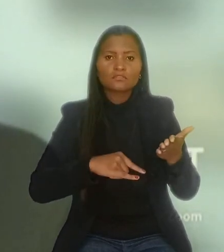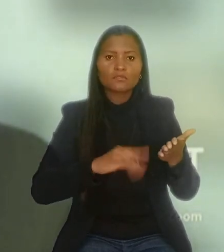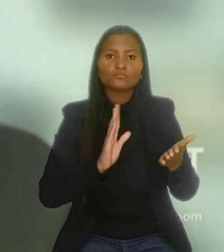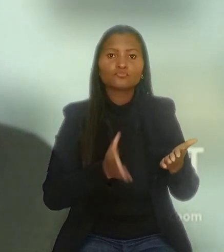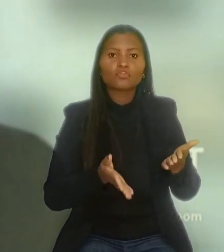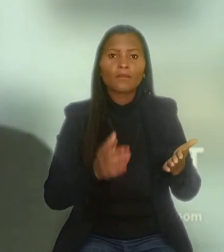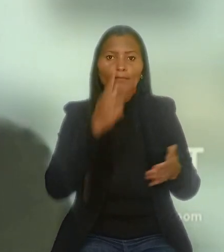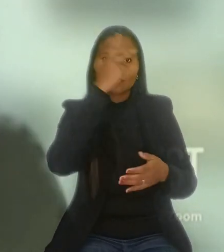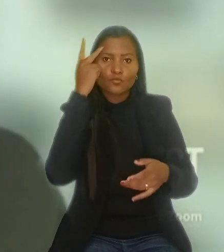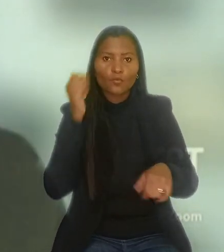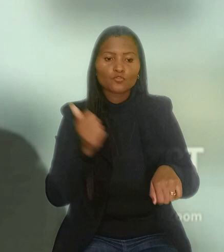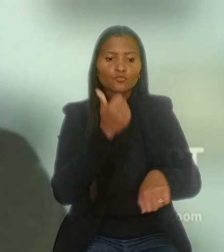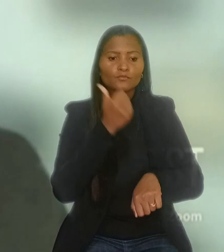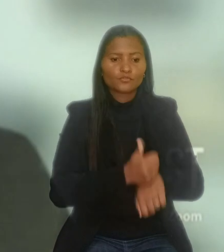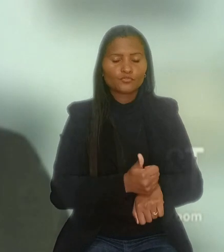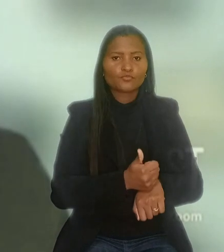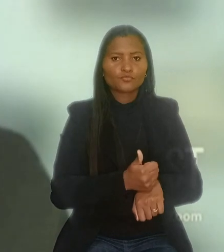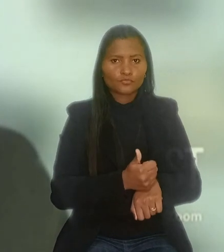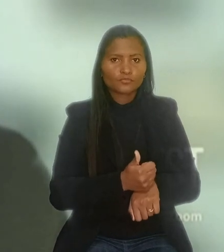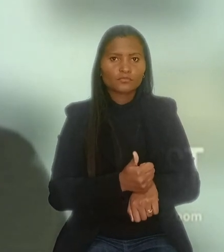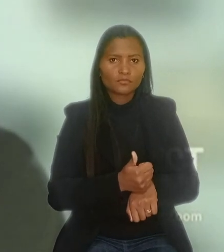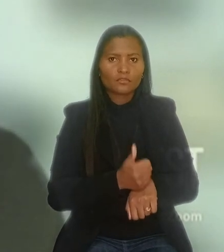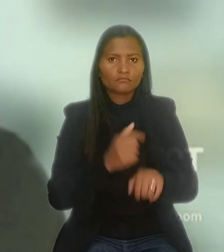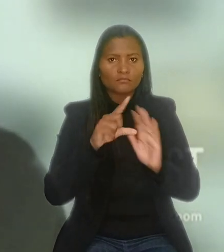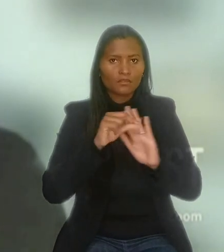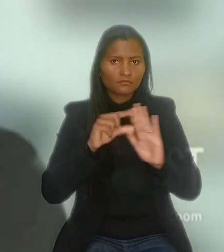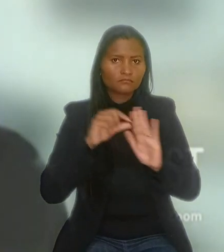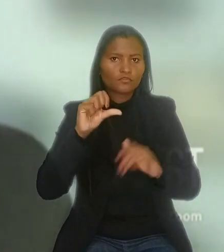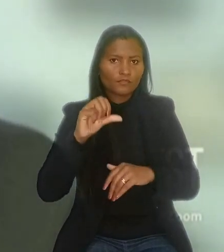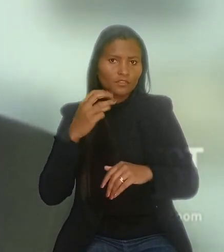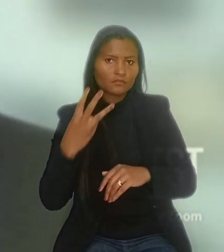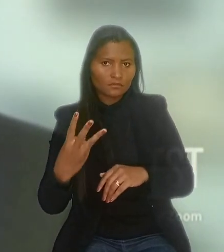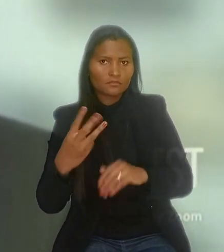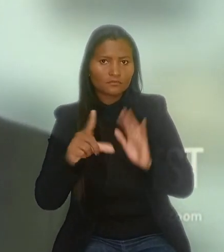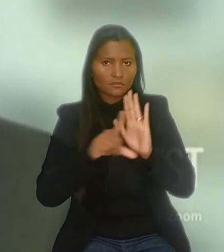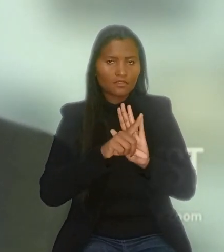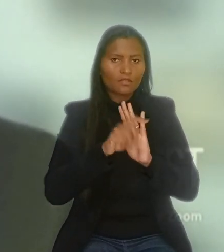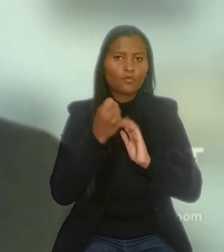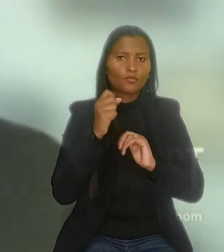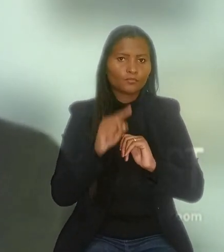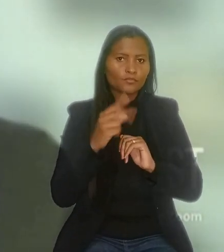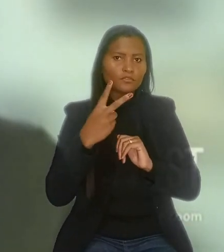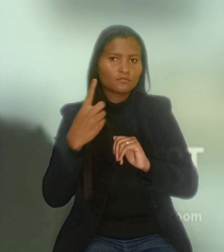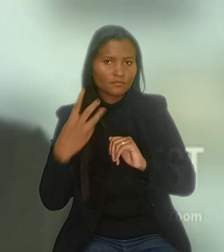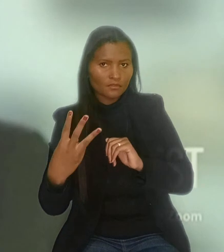que substitui as melhores condições (artigo 93, parágrafo 1º, da Lei 8.213/1991).